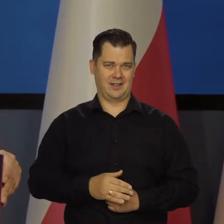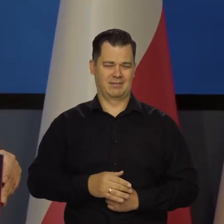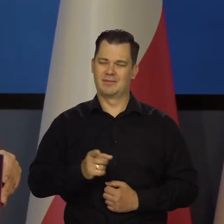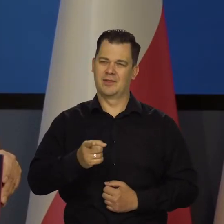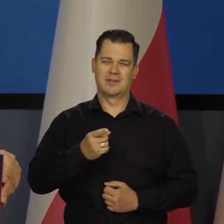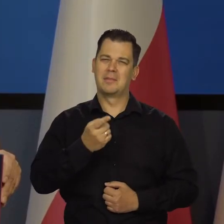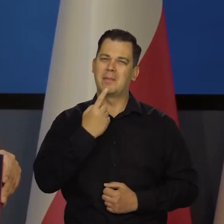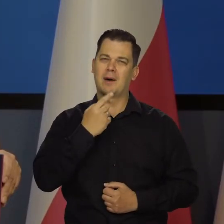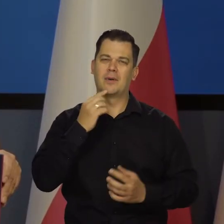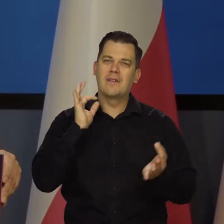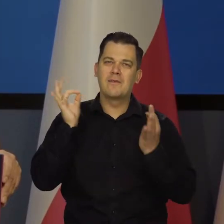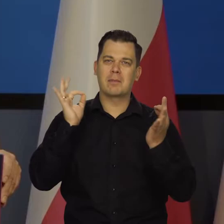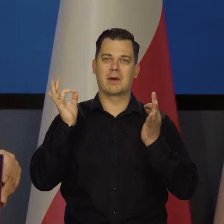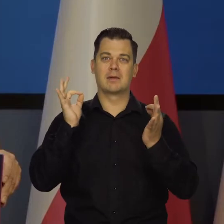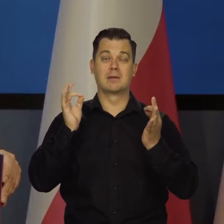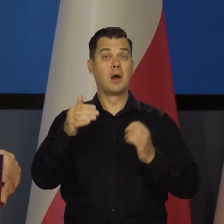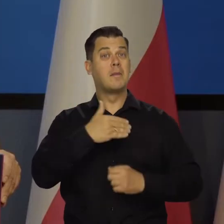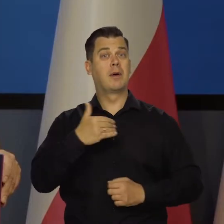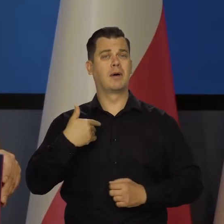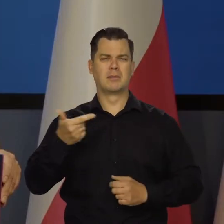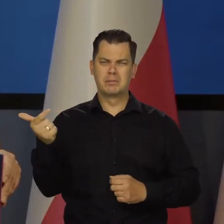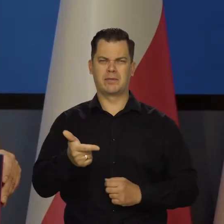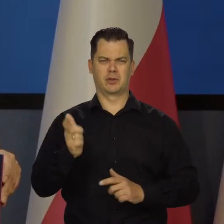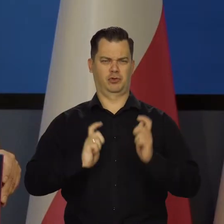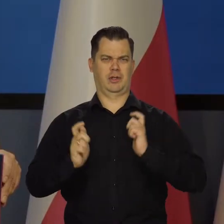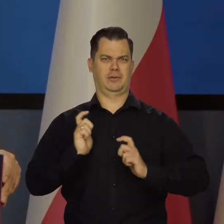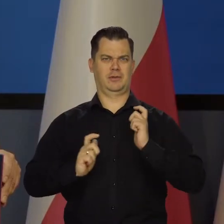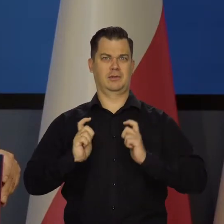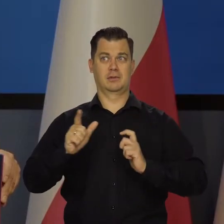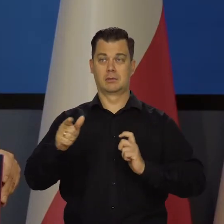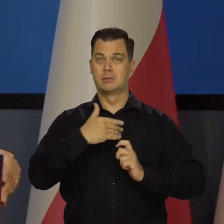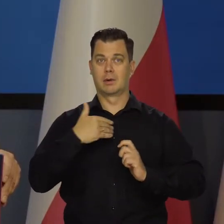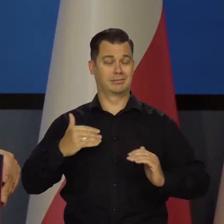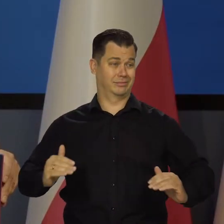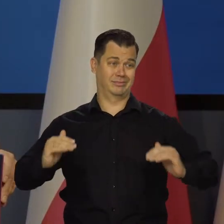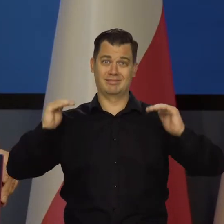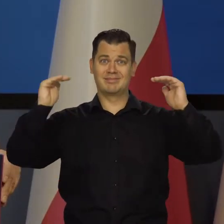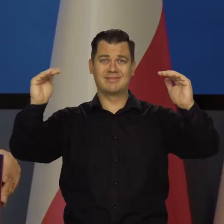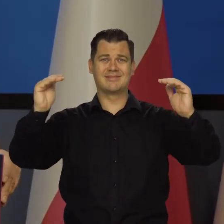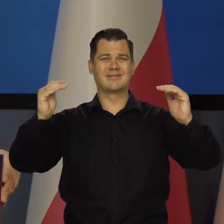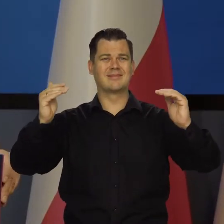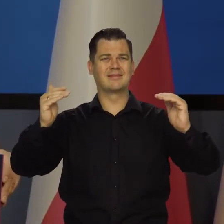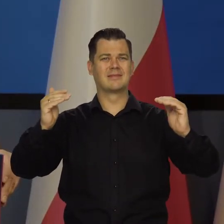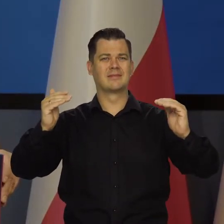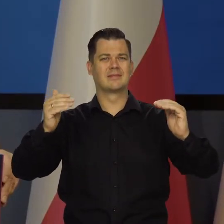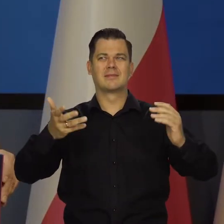Polacy się nie cieszą w ogóle z sukcesu gospodarczego, jaki osiągnęli. To jest w ogóle jakieś szaleństwo.